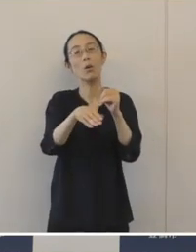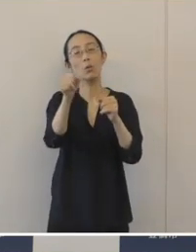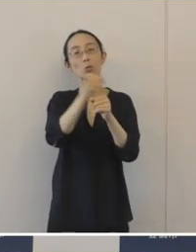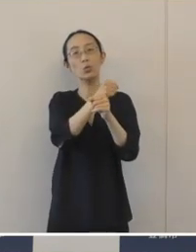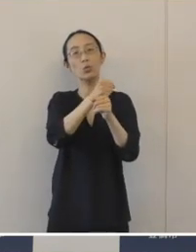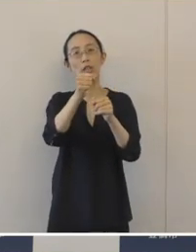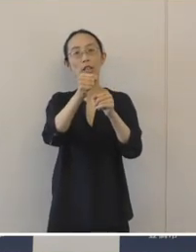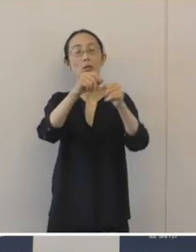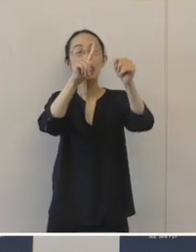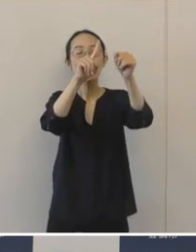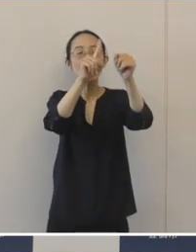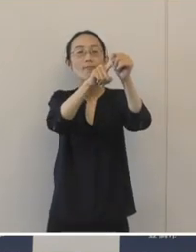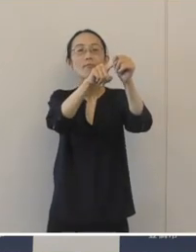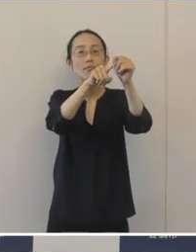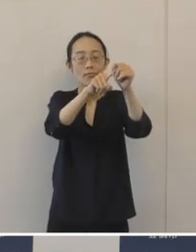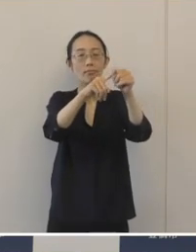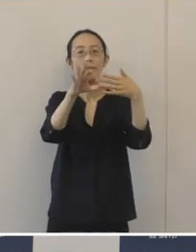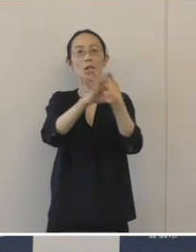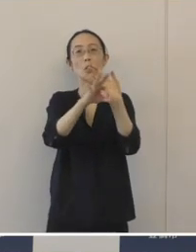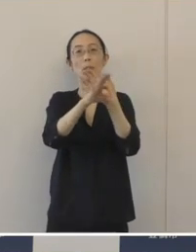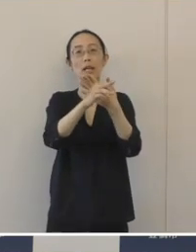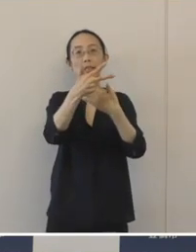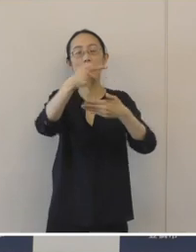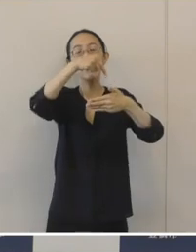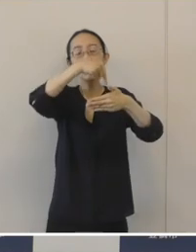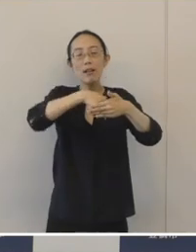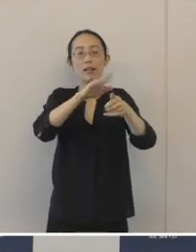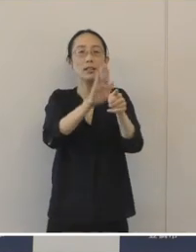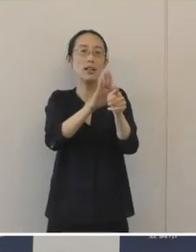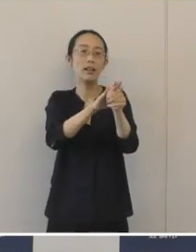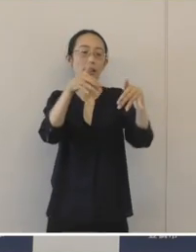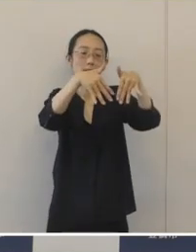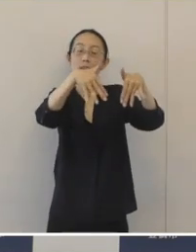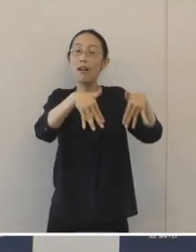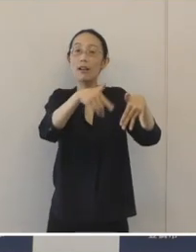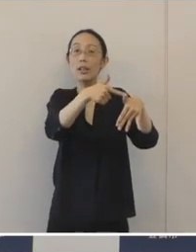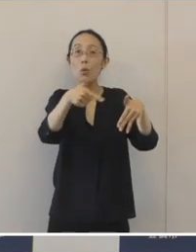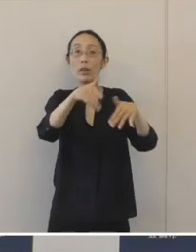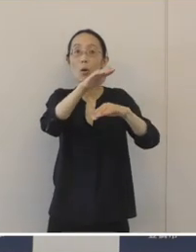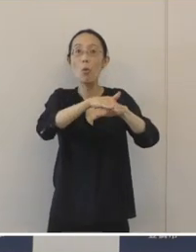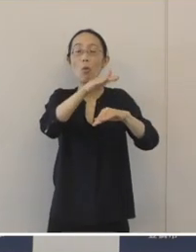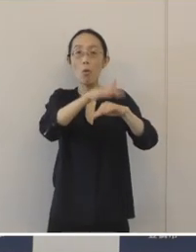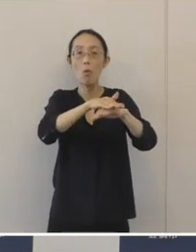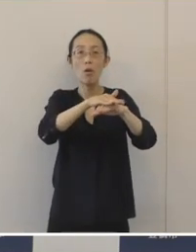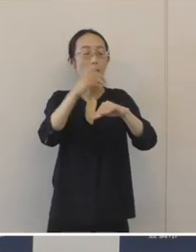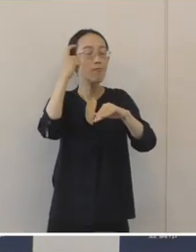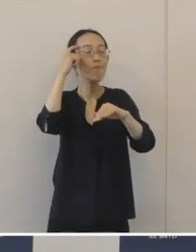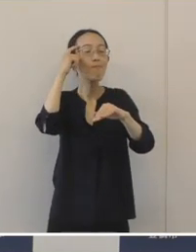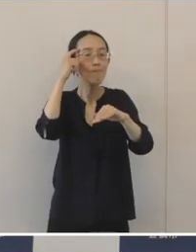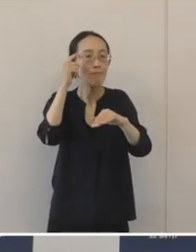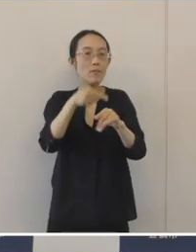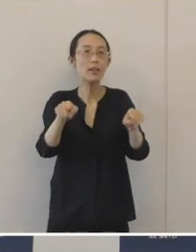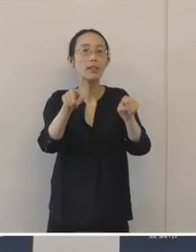市内の支援機関が、それぞれの機関の強みを生かして連携をして